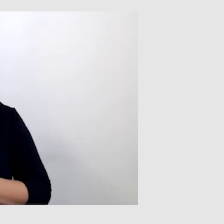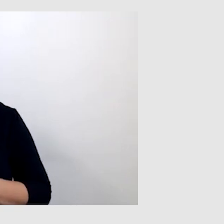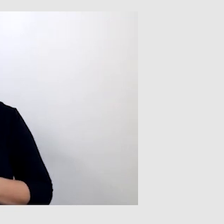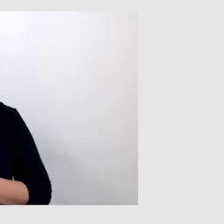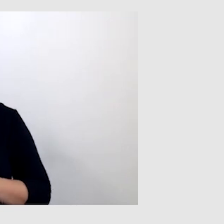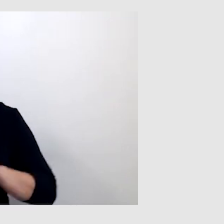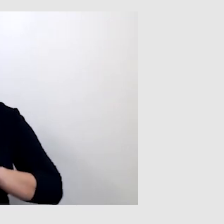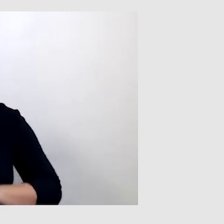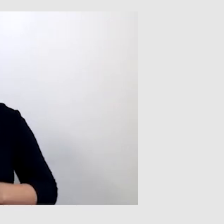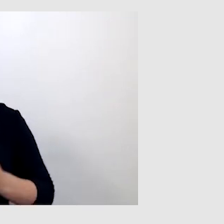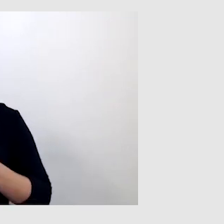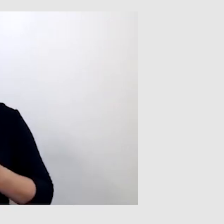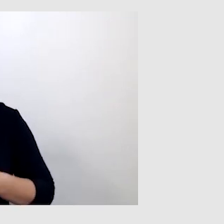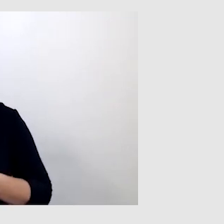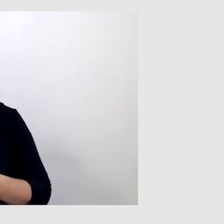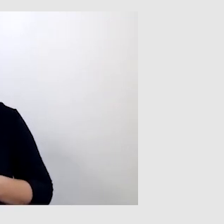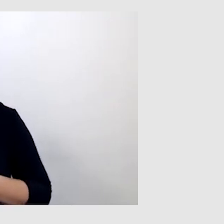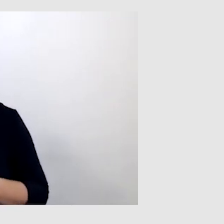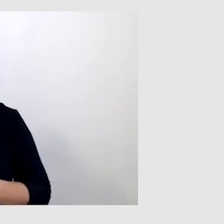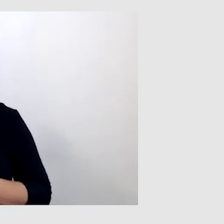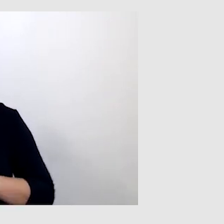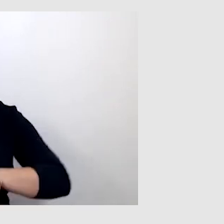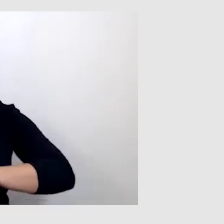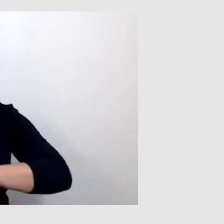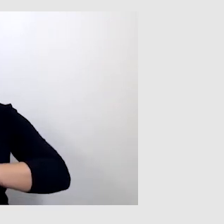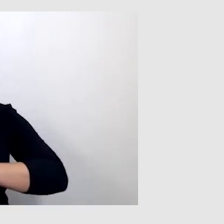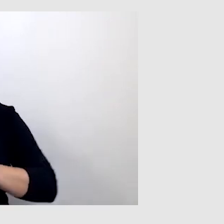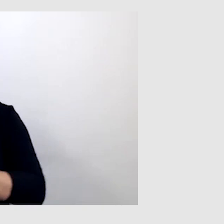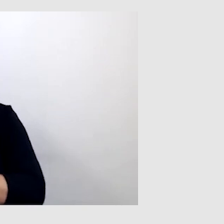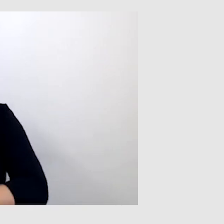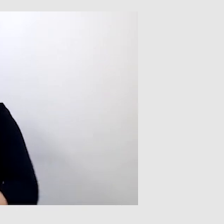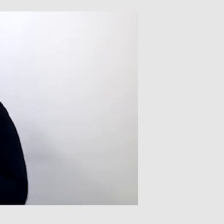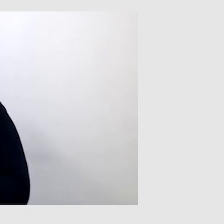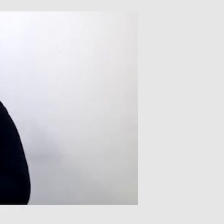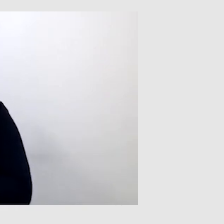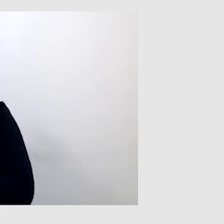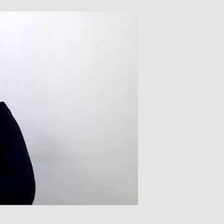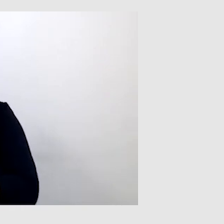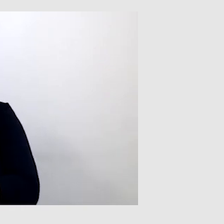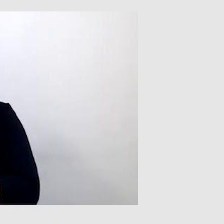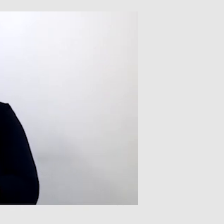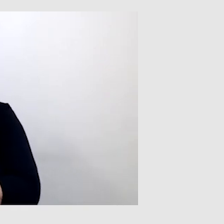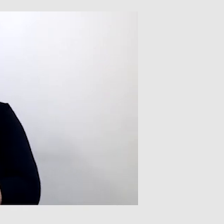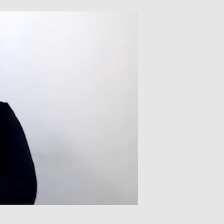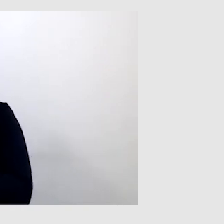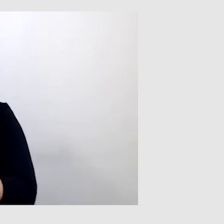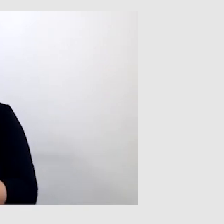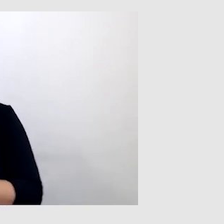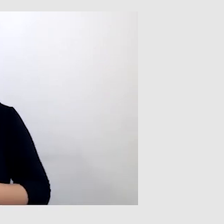ale na pewno jest dużo lepsze, efektywniejsze od napisów automatycznych z programu. Zdarzają się sytuacje,